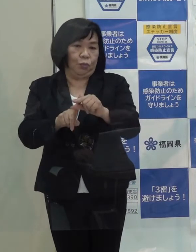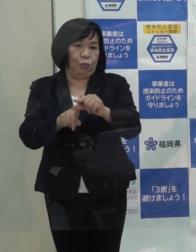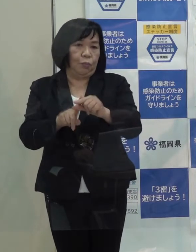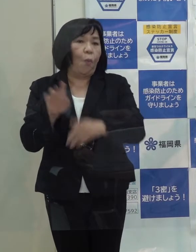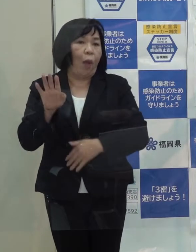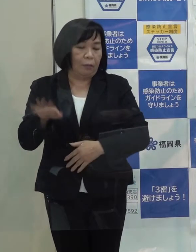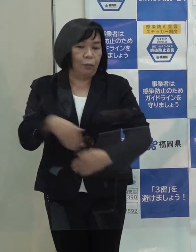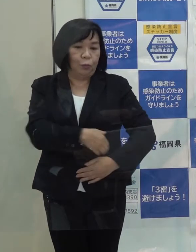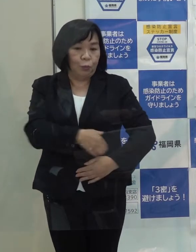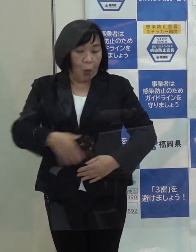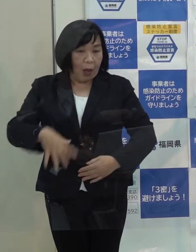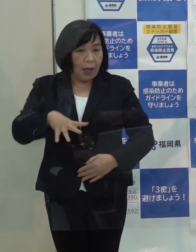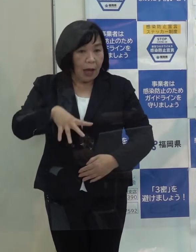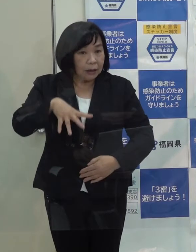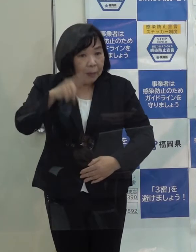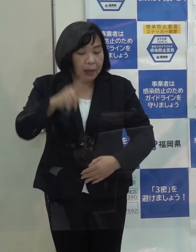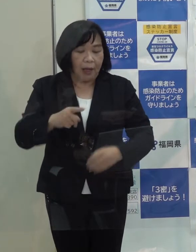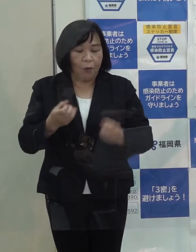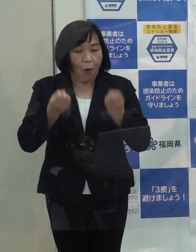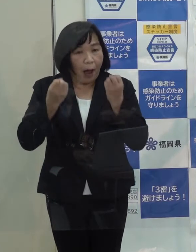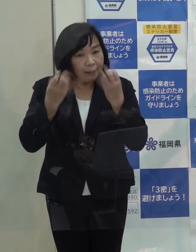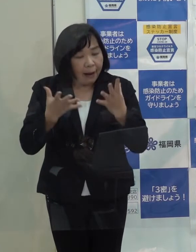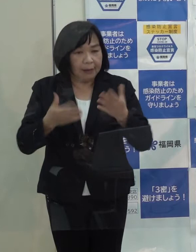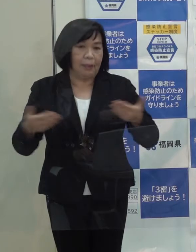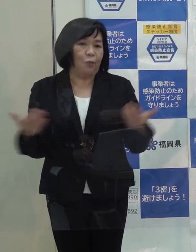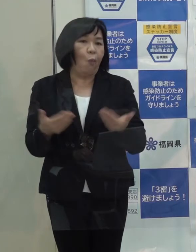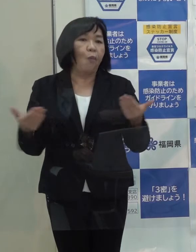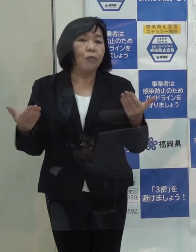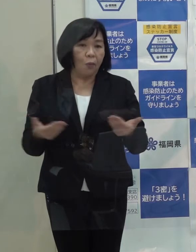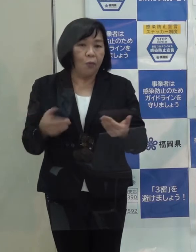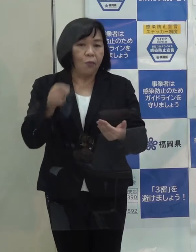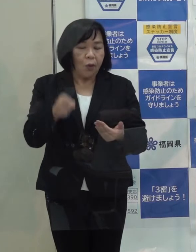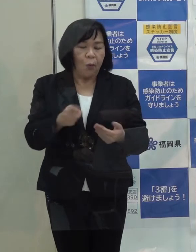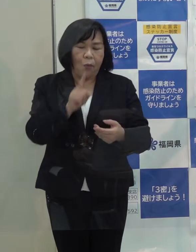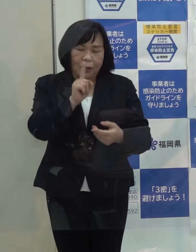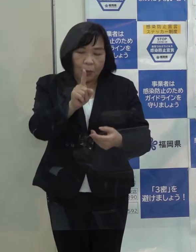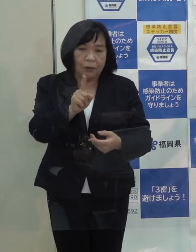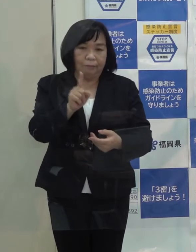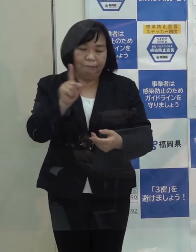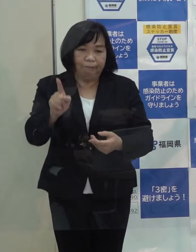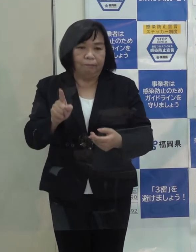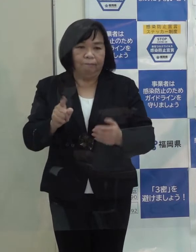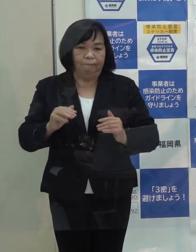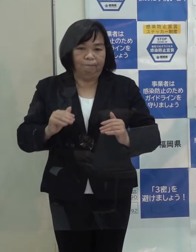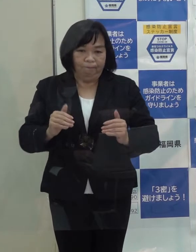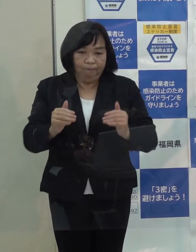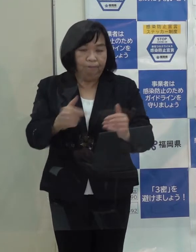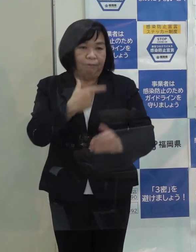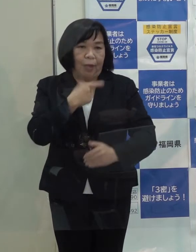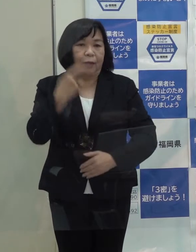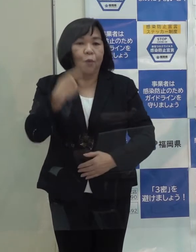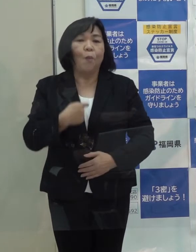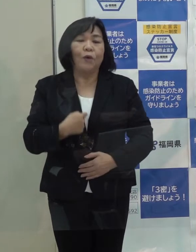福岡発の新しいビジネスを一つでも多く創出をしていきたいと思います